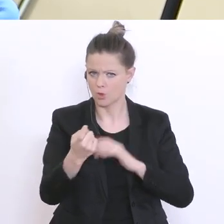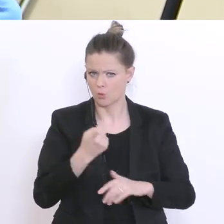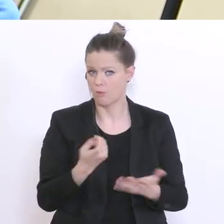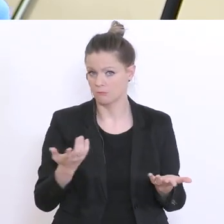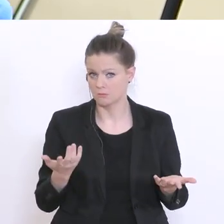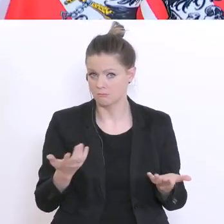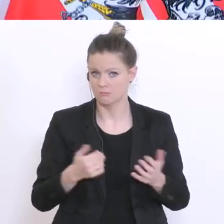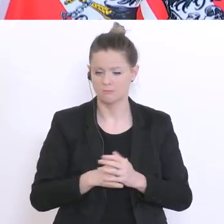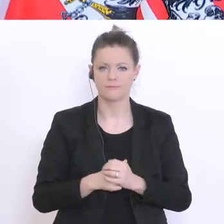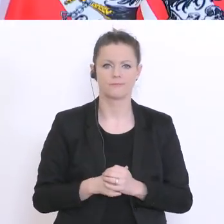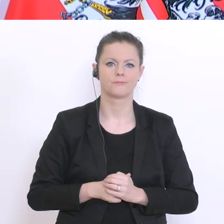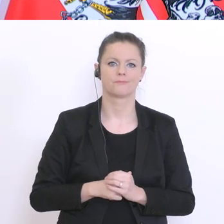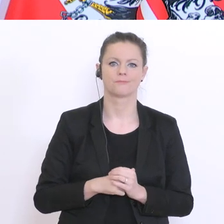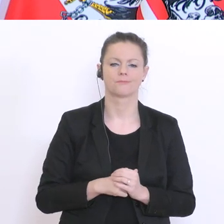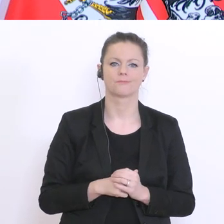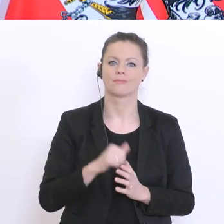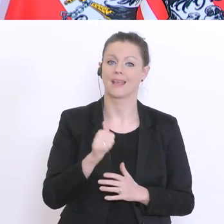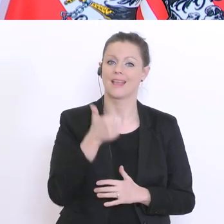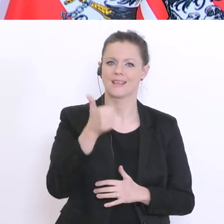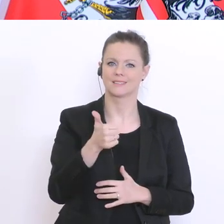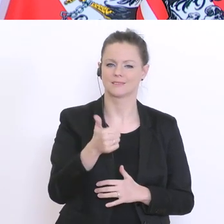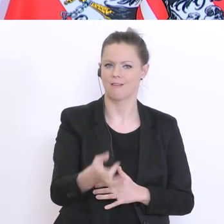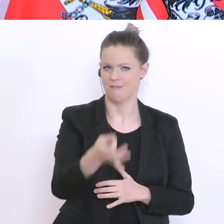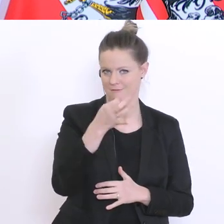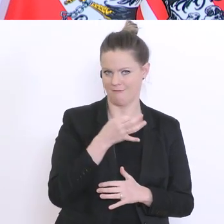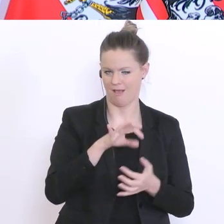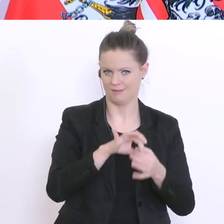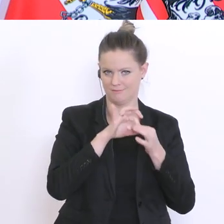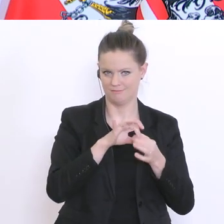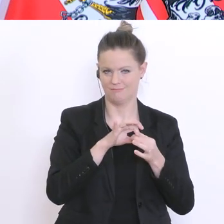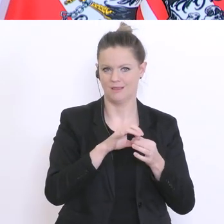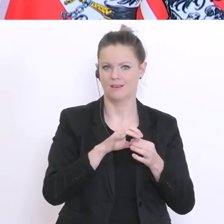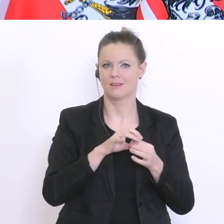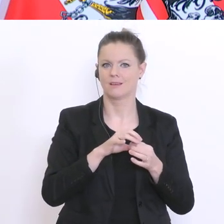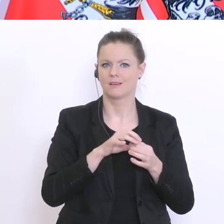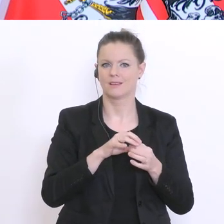Also die erste Frage: Es gibt eine Erhebung von Teach for Austria.